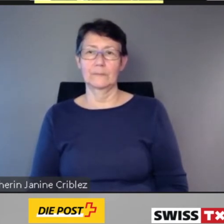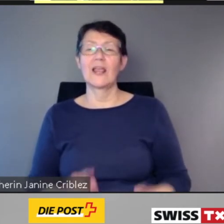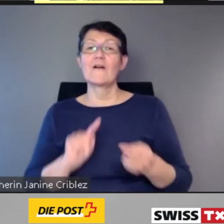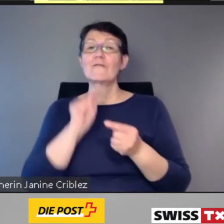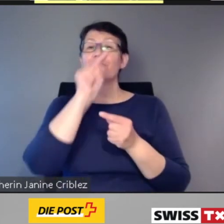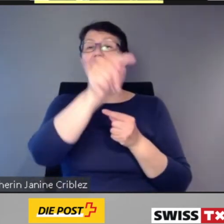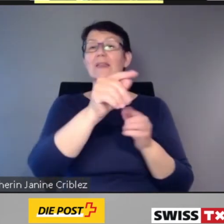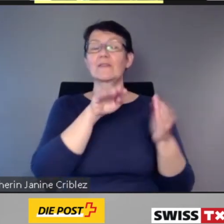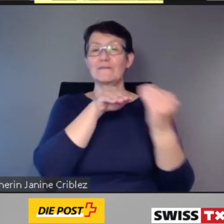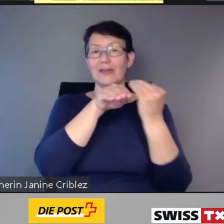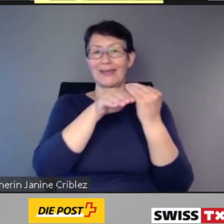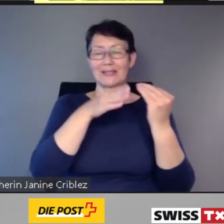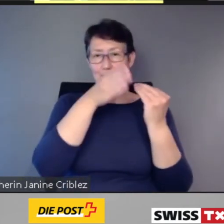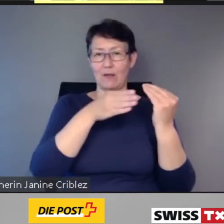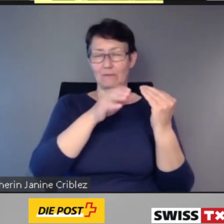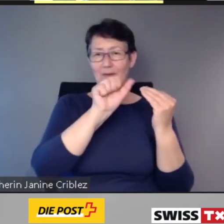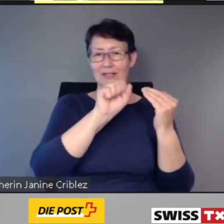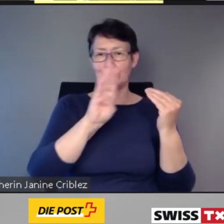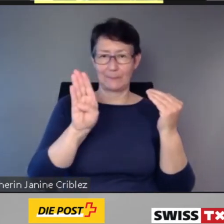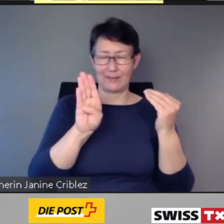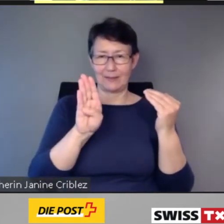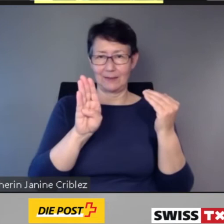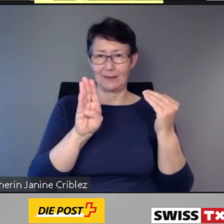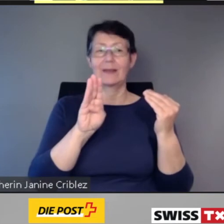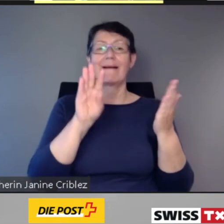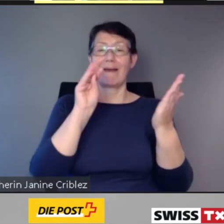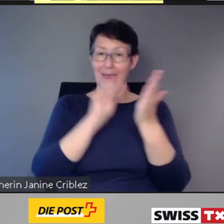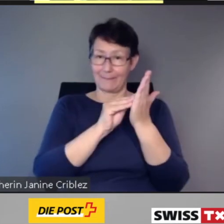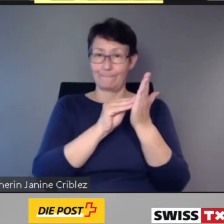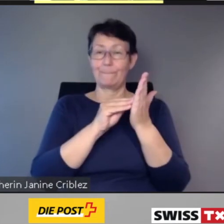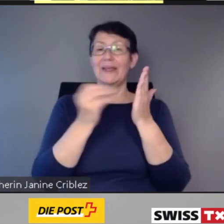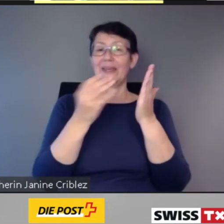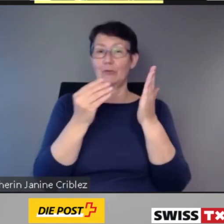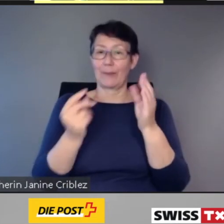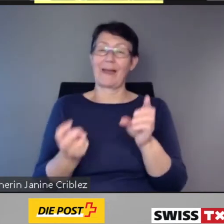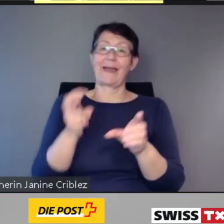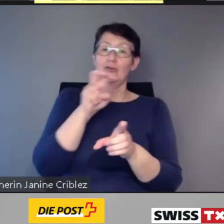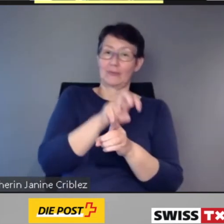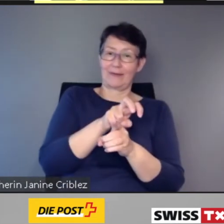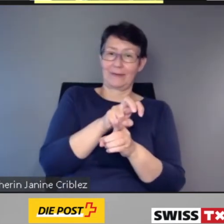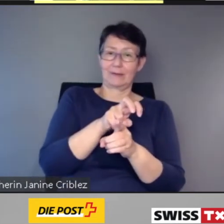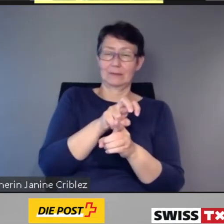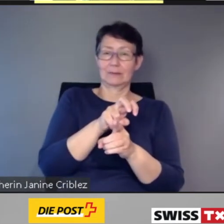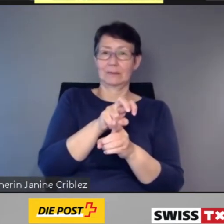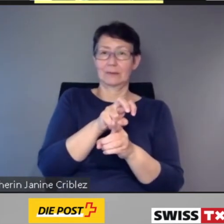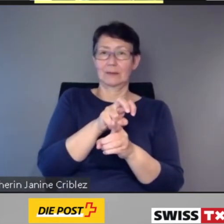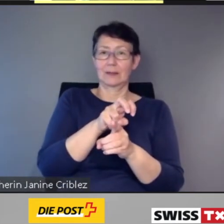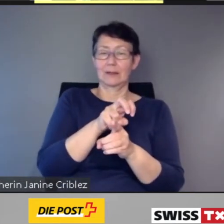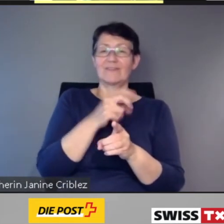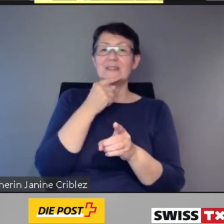beim Einsteigen mittels Pushnachricht, welcher Zug soeben betreten wurde.